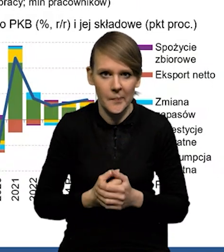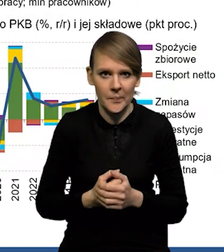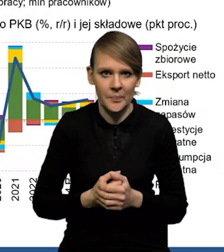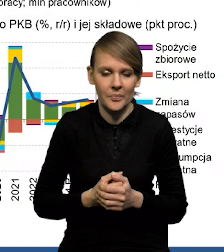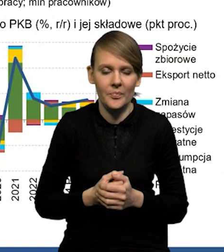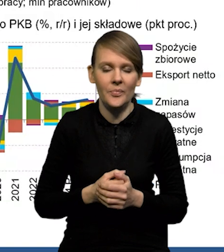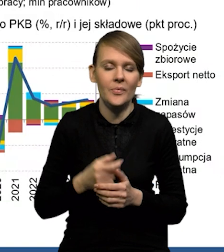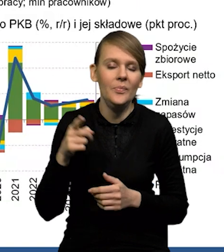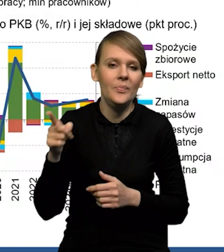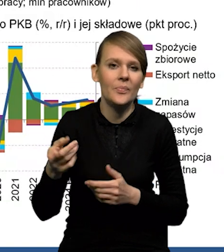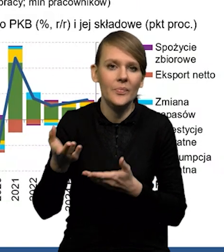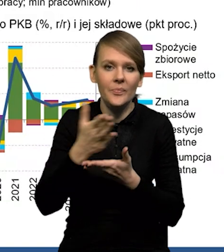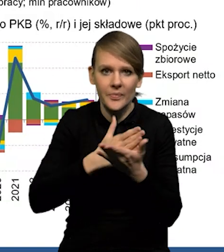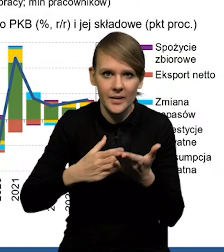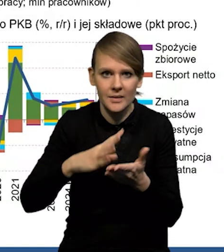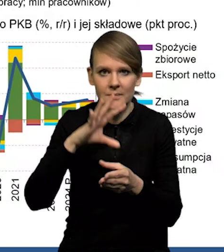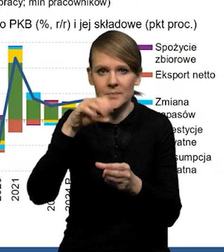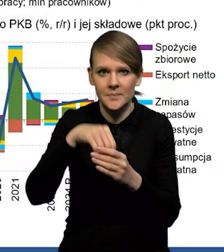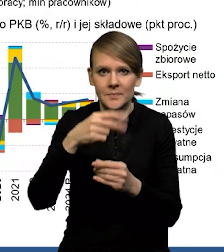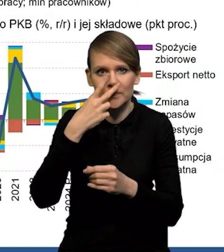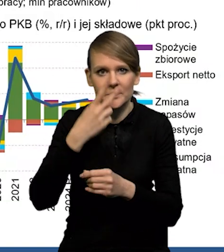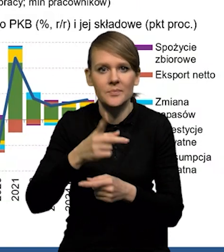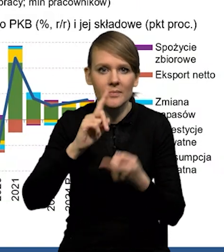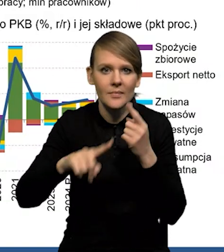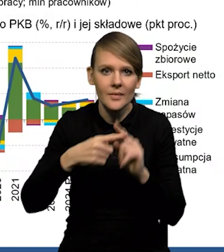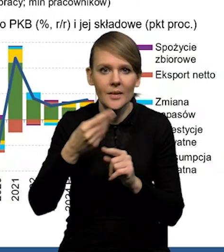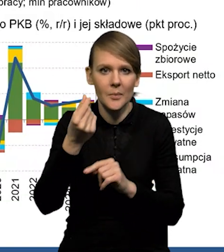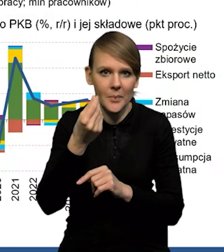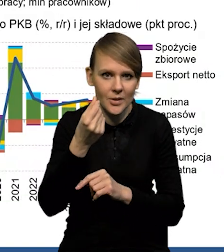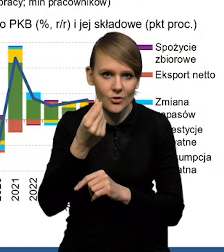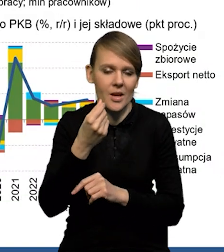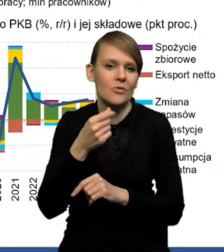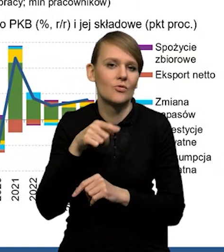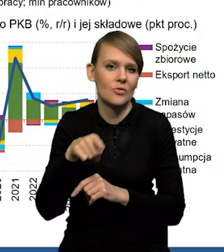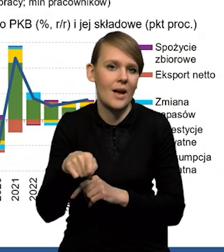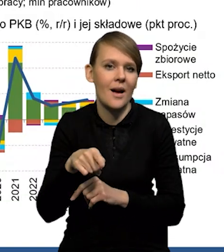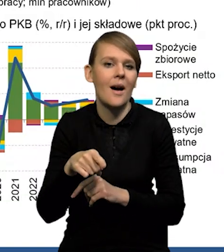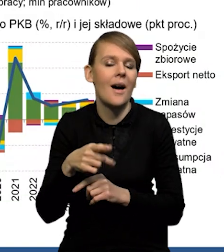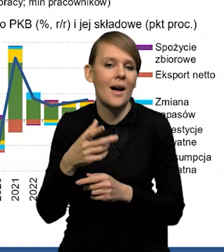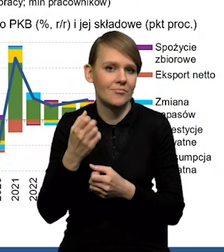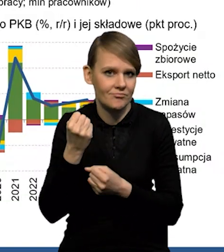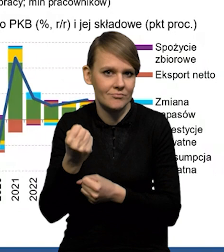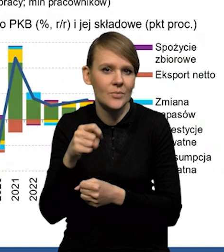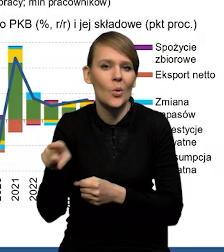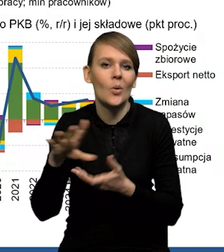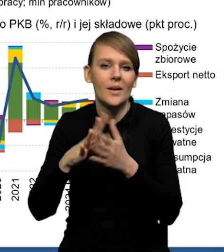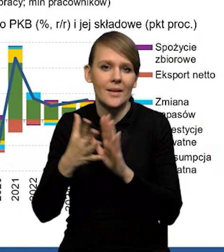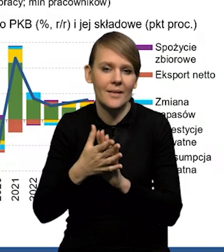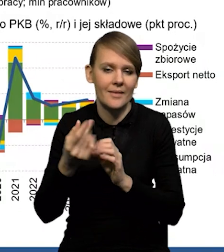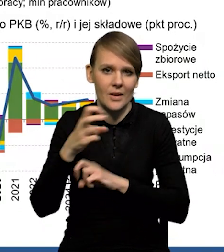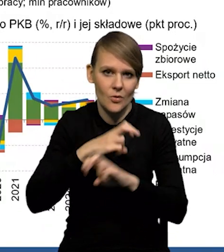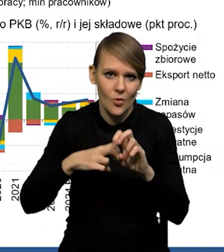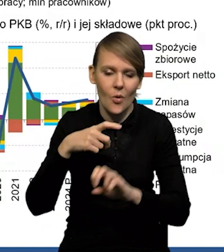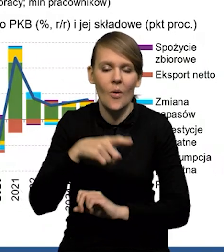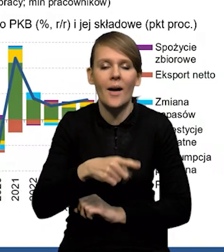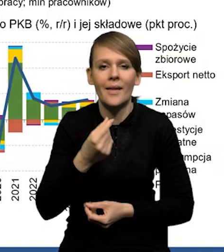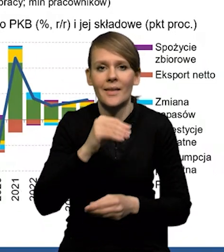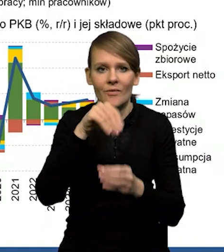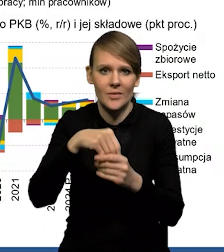Sektor, w którym rzeczywiście widać efekty zacieśnienia polityki pieniężnej, to jest oczywiście rynek nieruchomości. Mamy spadek inwestycji mieszkaniowych